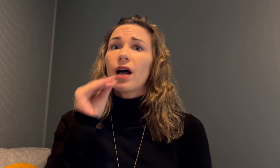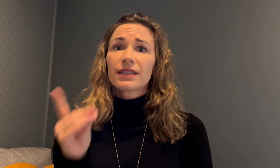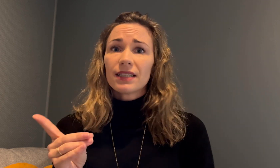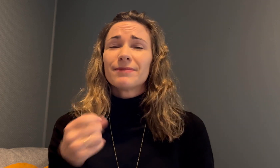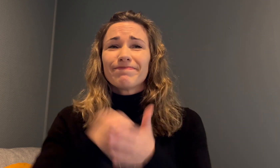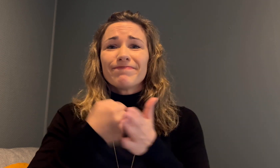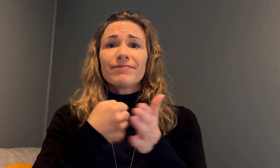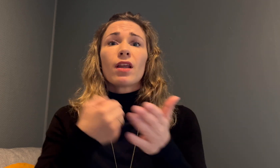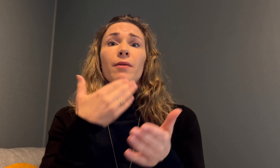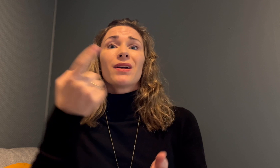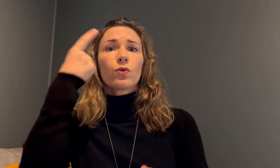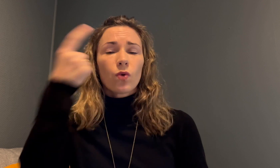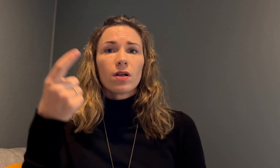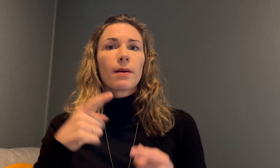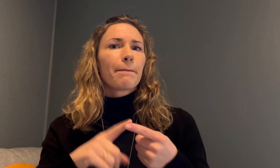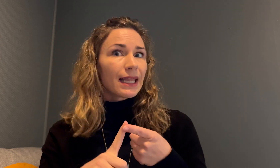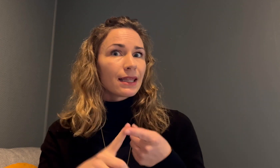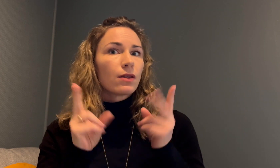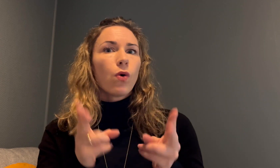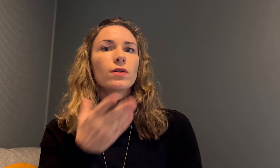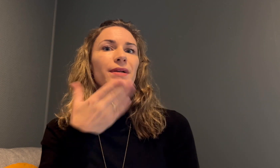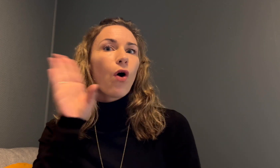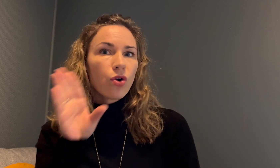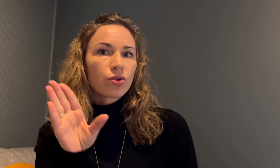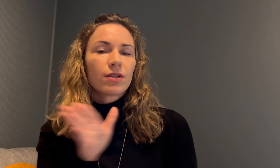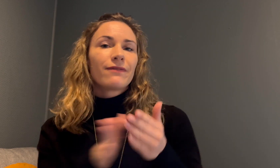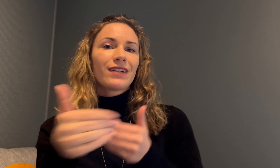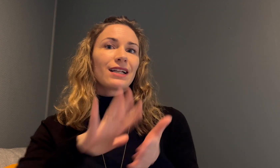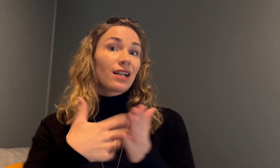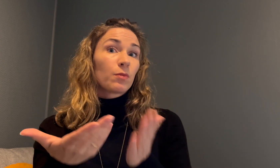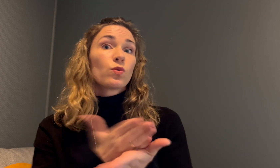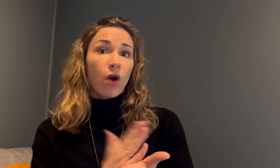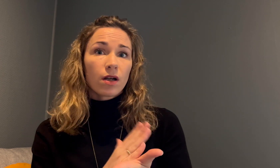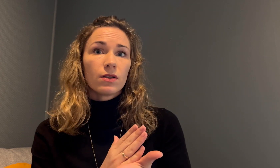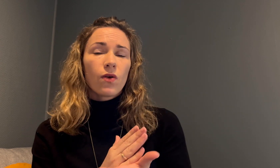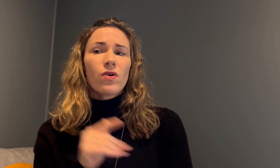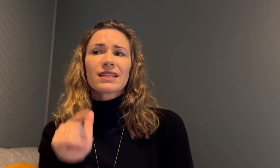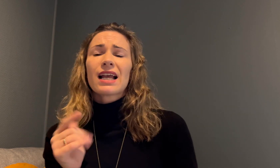Anette måtte også kjempe for å bli trodd, men også for å bli hørt via tegnspråktolk.